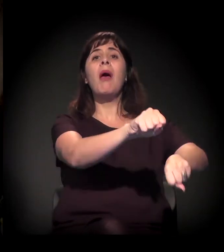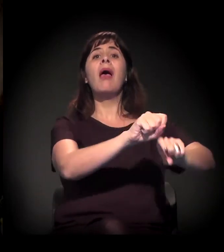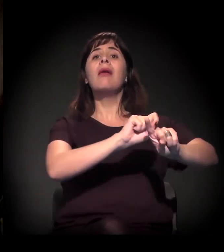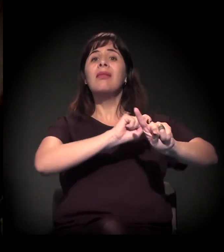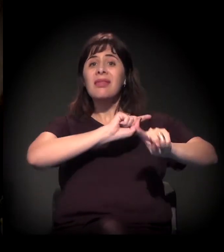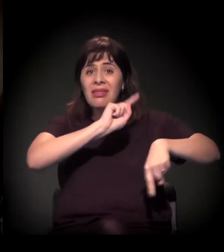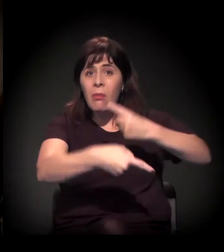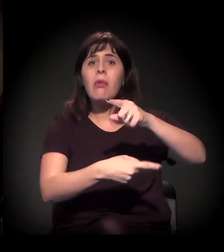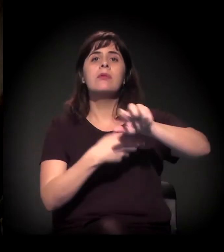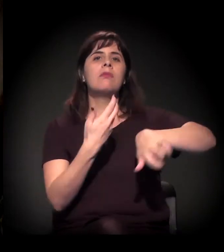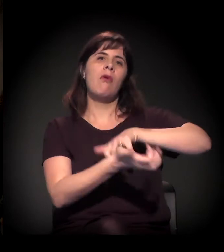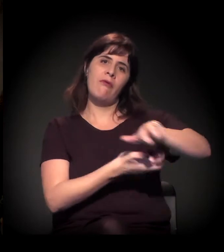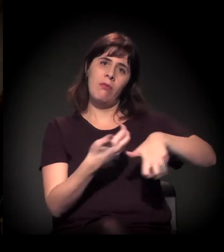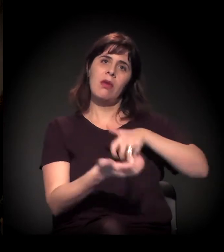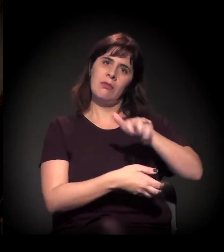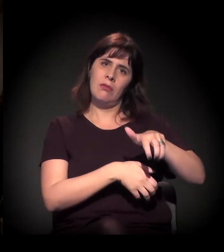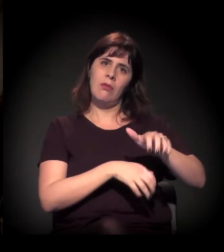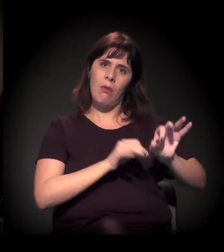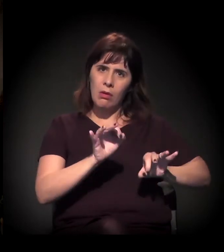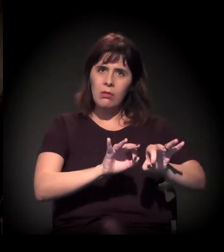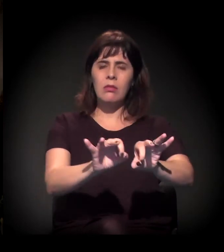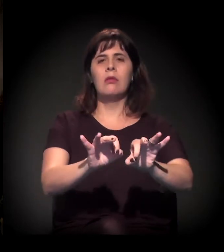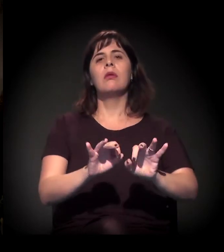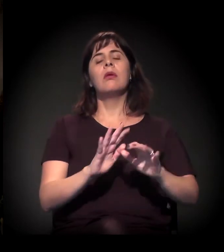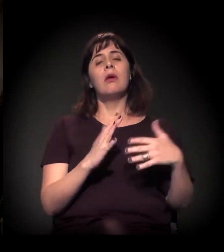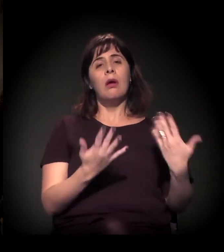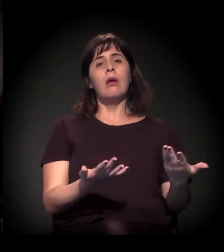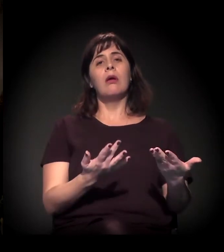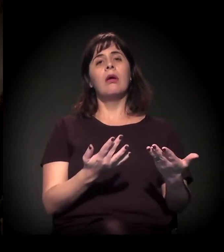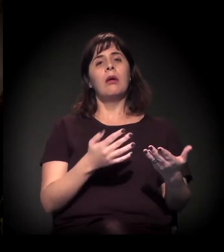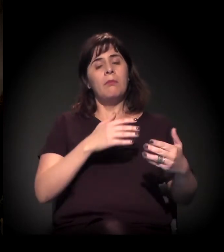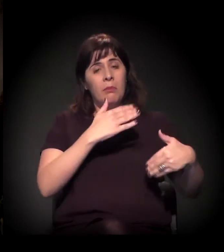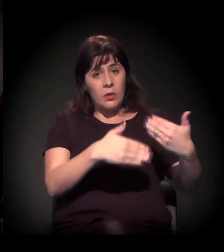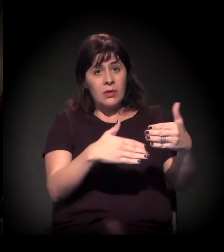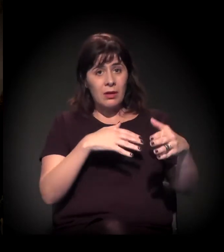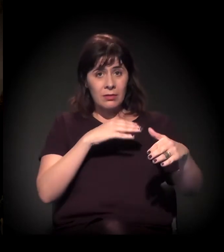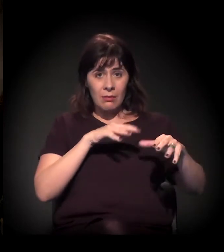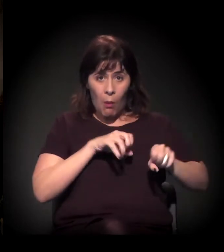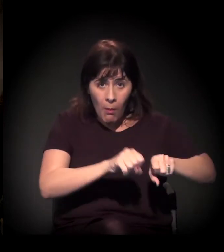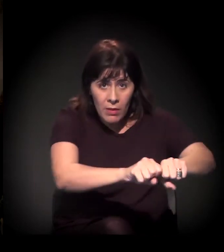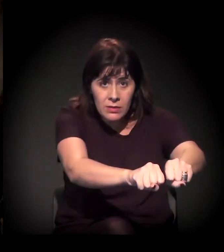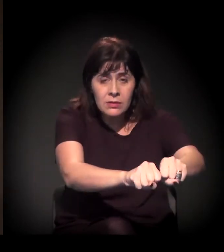Não. Às vezes, chega antes, fazendo o processo de ocupação, mas o processo...